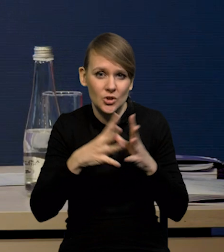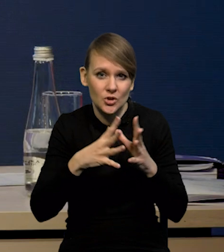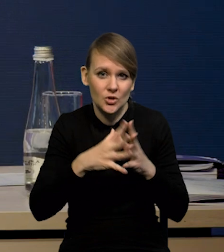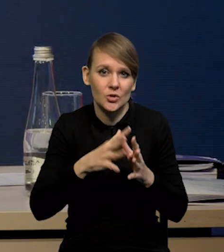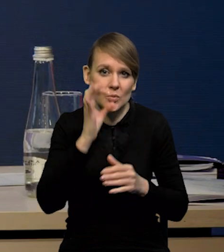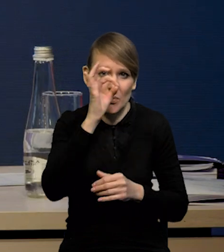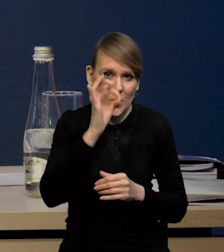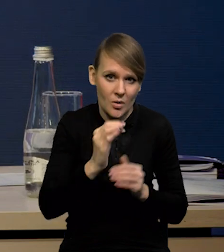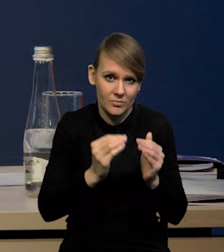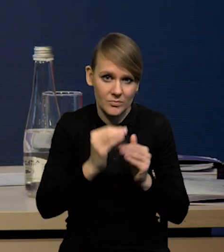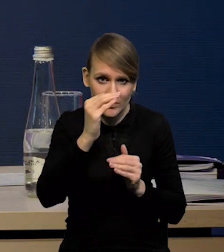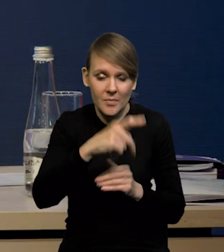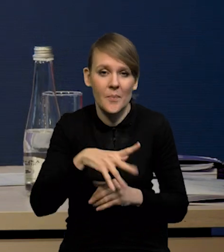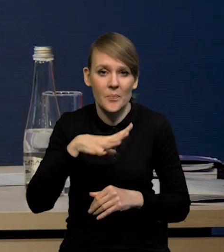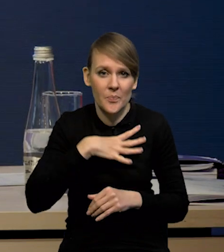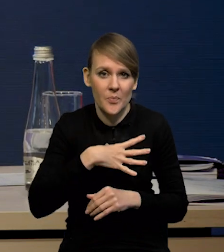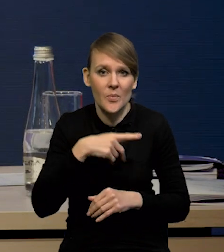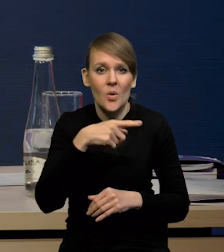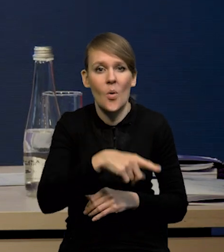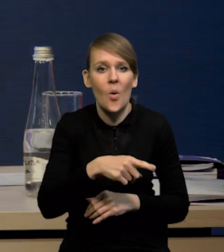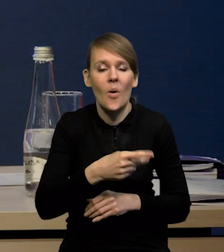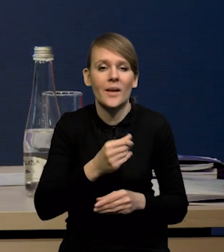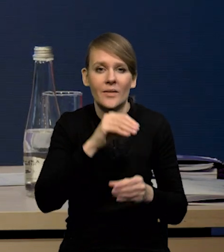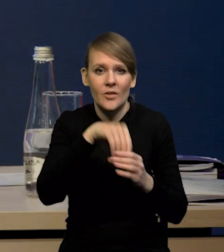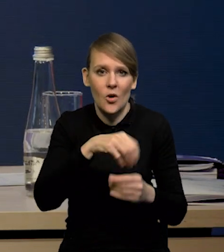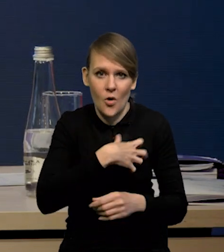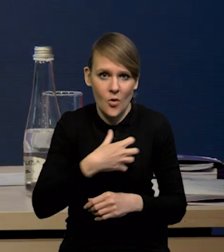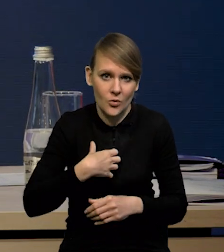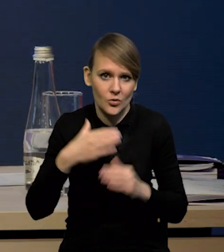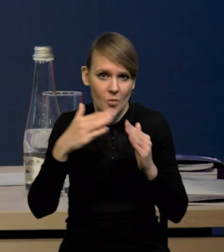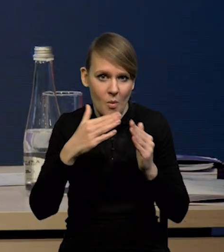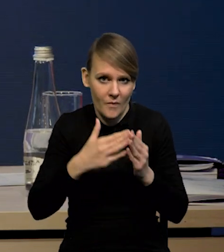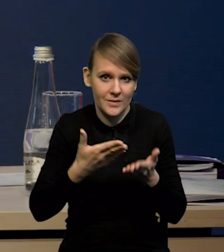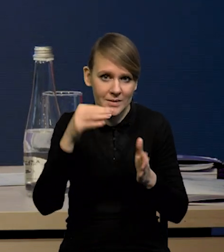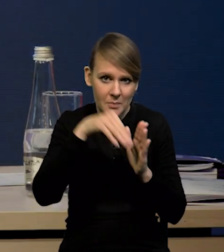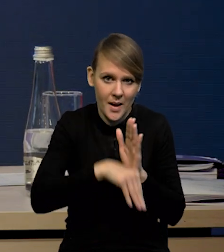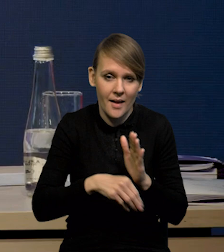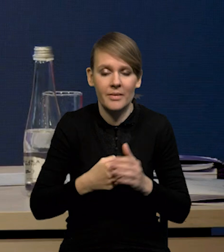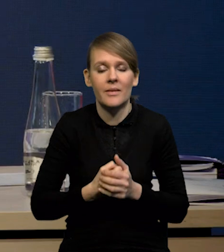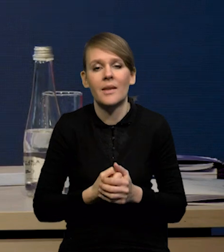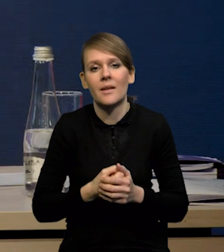Mieliśmy spadek inwestycji gospodarstw domowych, czyli tych inwestycji mieszkaniowych, gospodarstw domowych,